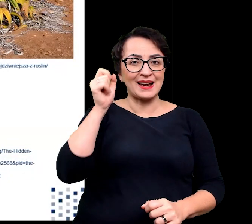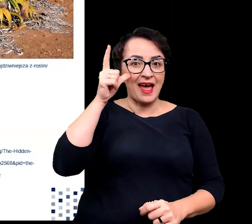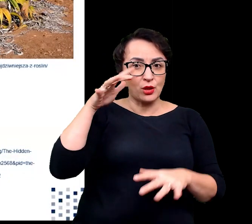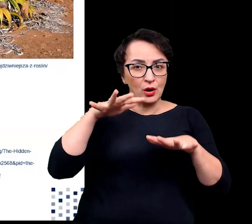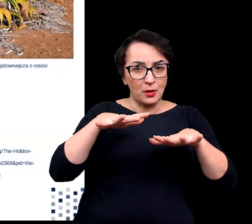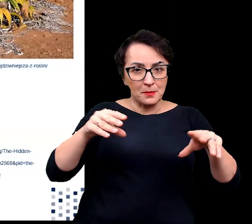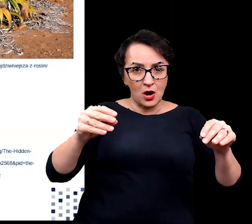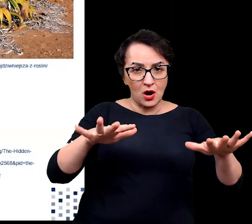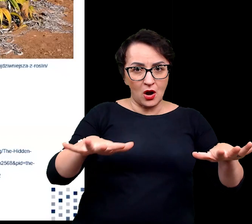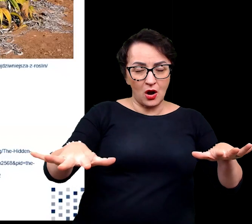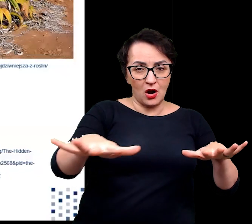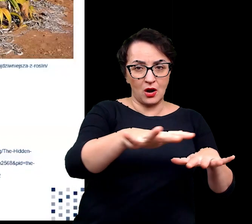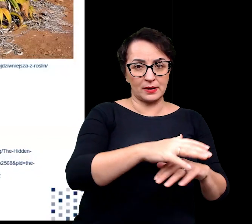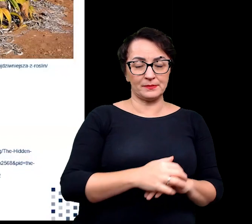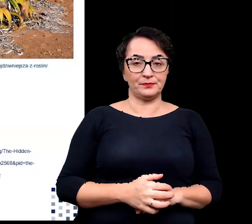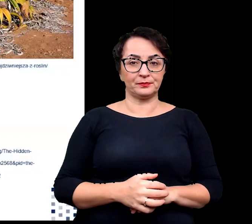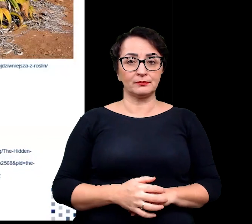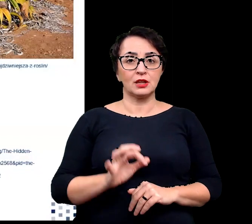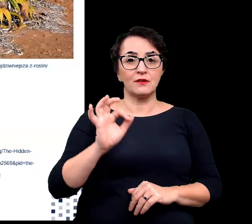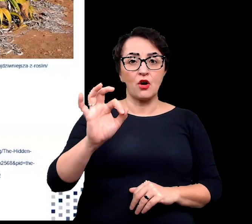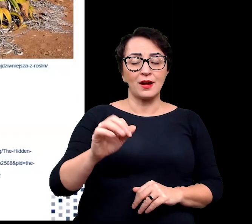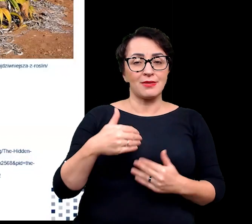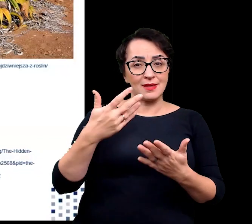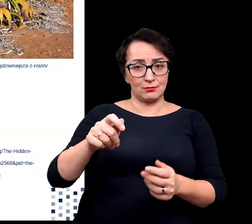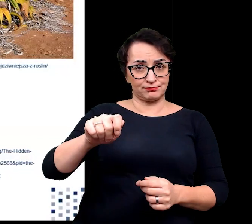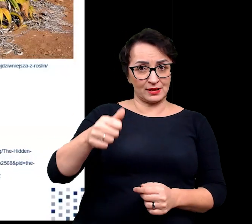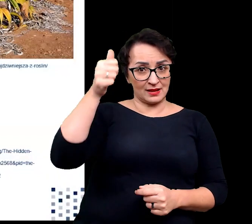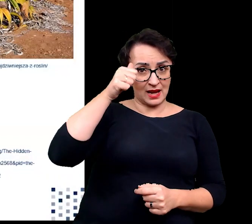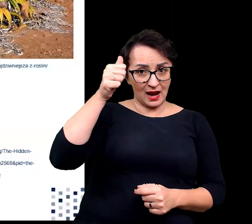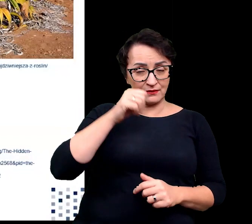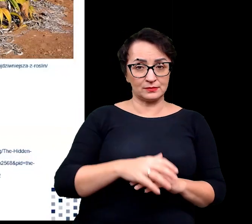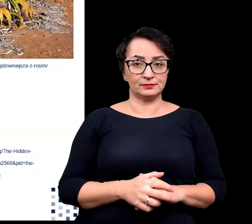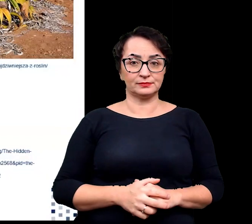Welwiczja otrzymała swoje afrykańskie miano tweeblaarkanniedood,